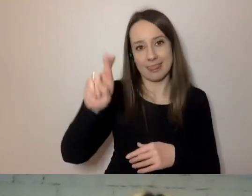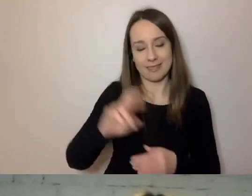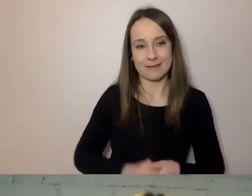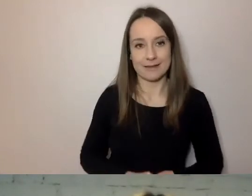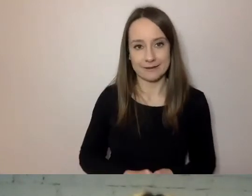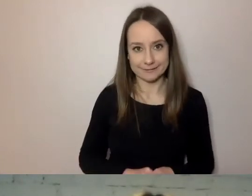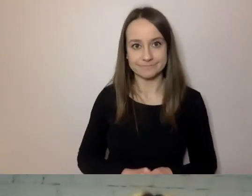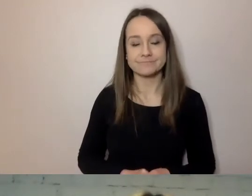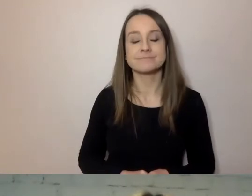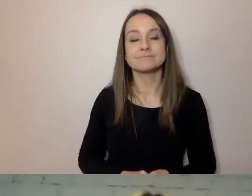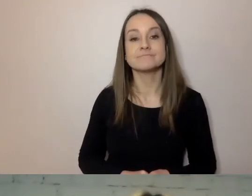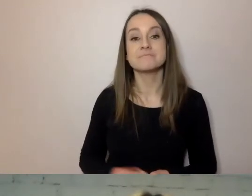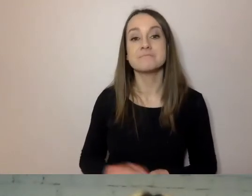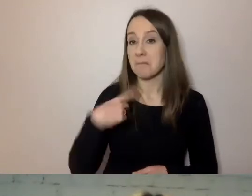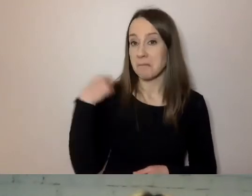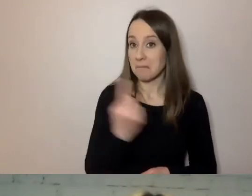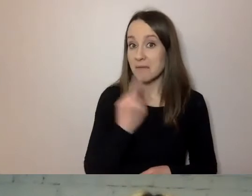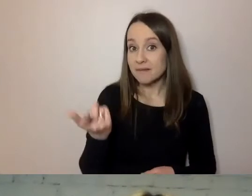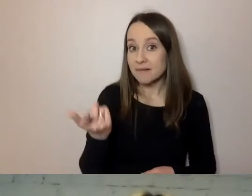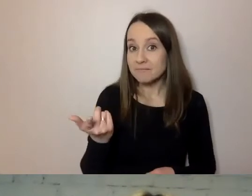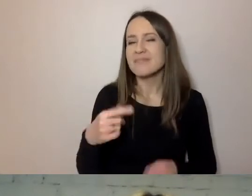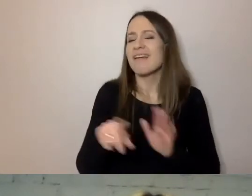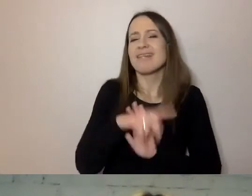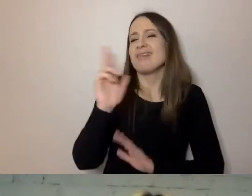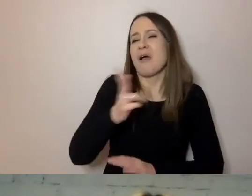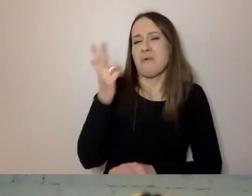Dla kogo ten prosty język szykujemy?